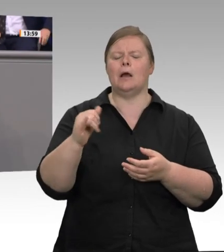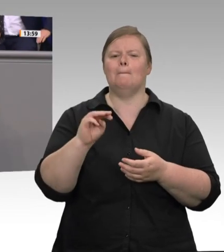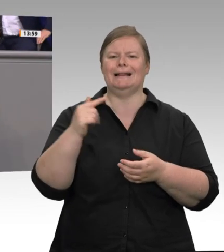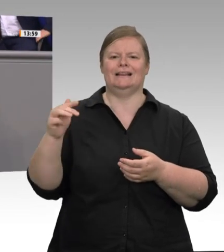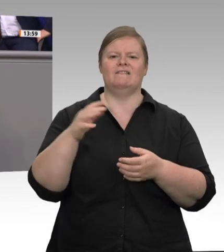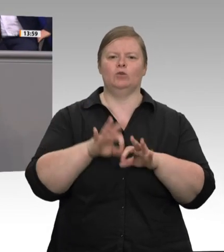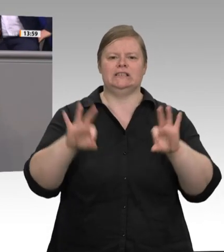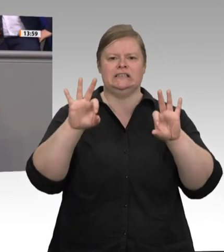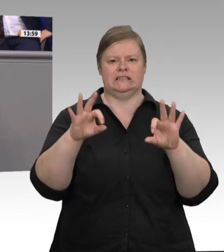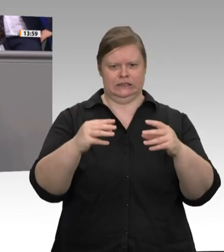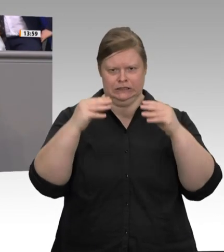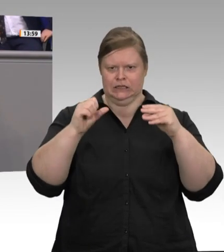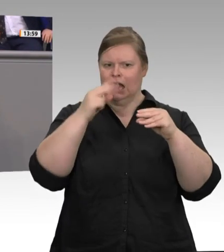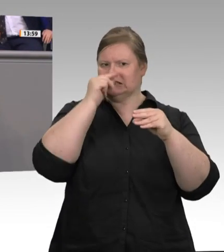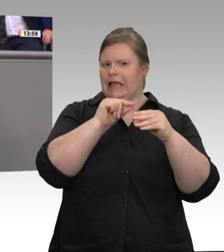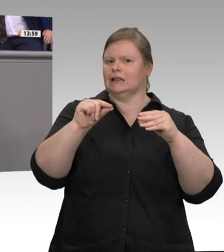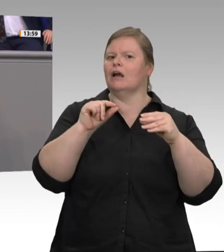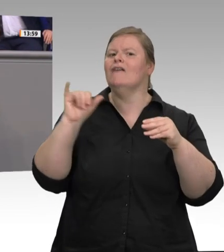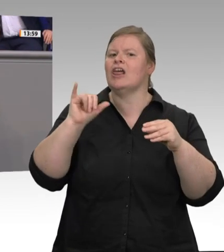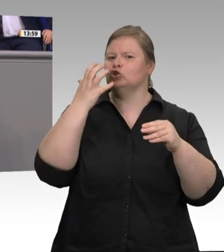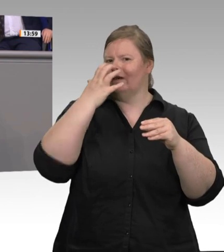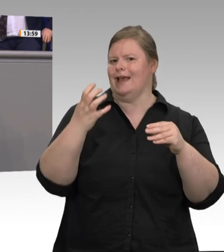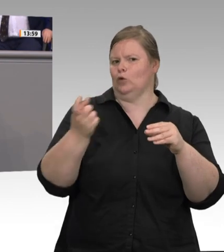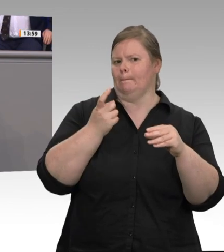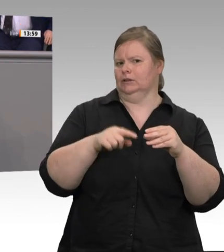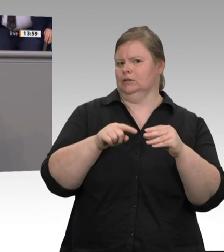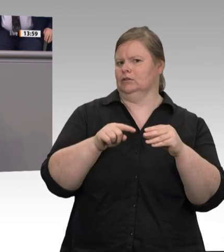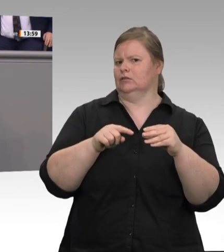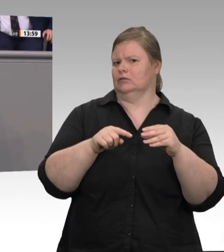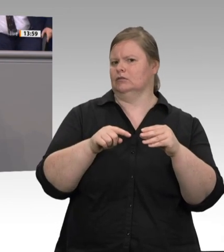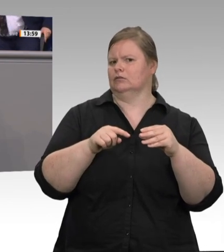verbesserte Möglichkeit zur Kontrolle der Unterkünfte. Ich möchte noch einmal wiederholen,